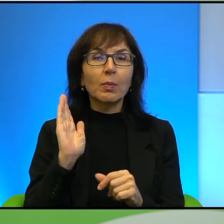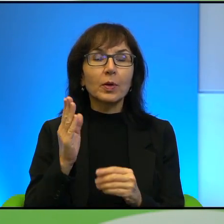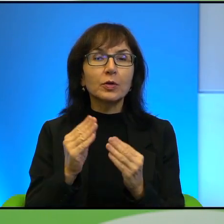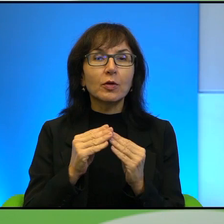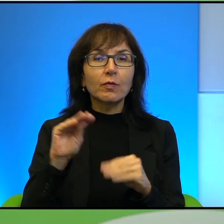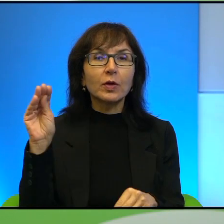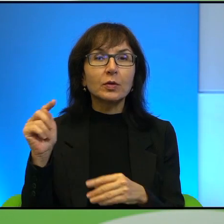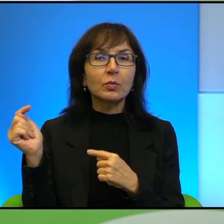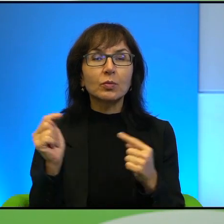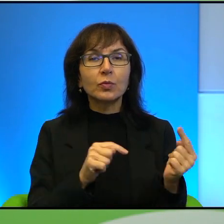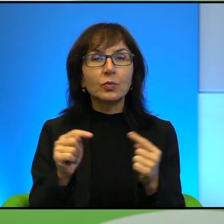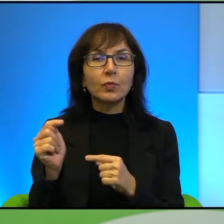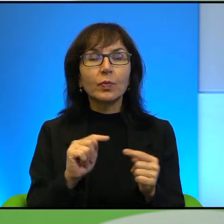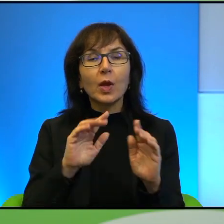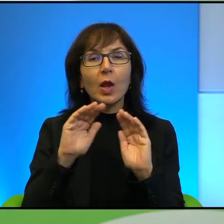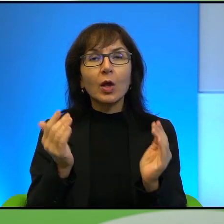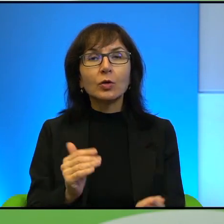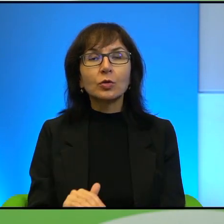jeśli chodzi o kształt tego kraju.